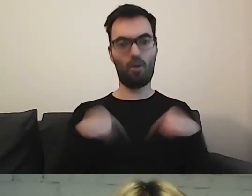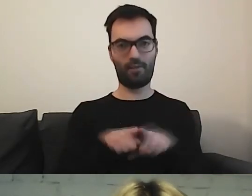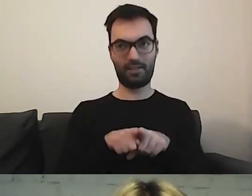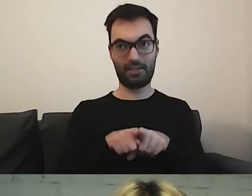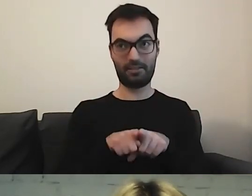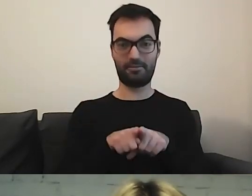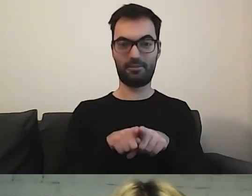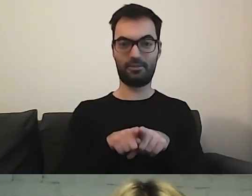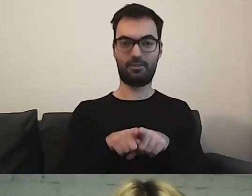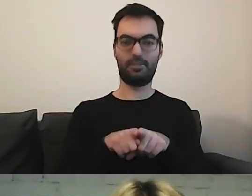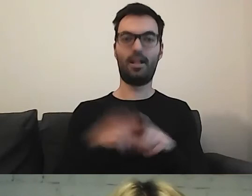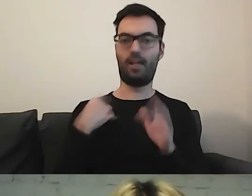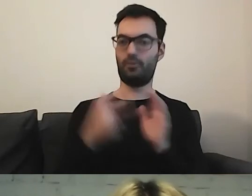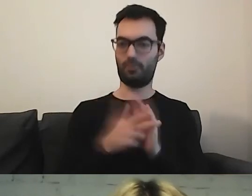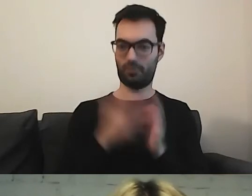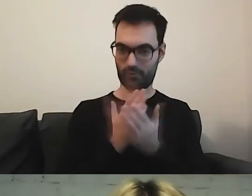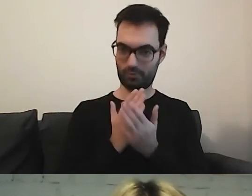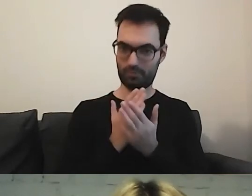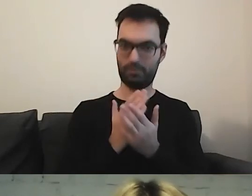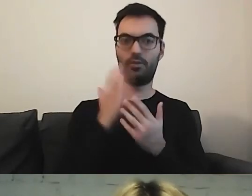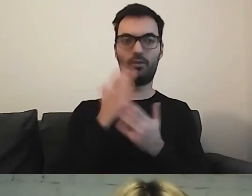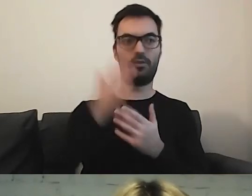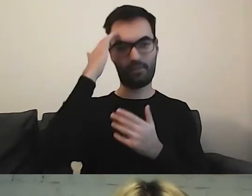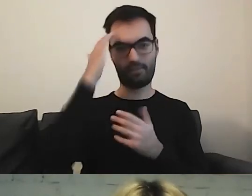Skończę osiemnastkę - no, już mam -